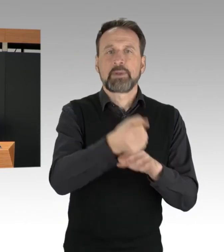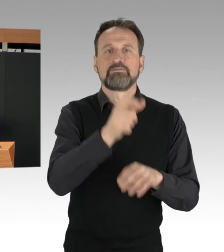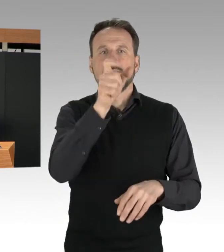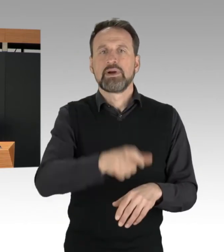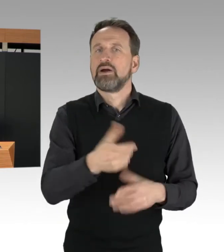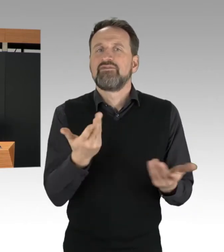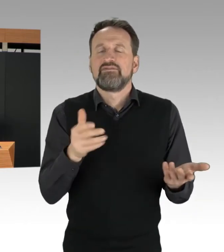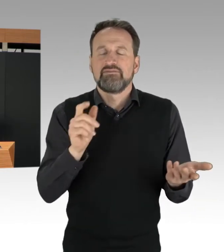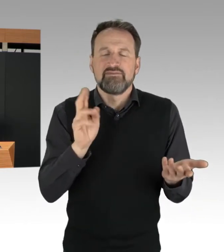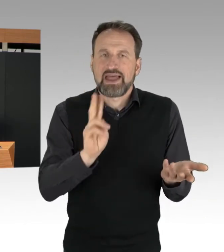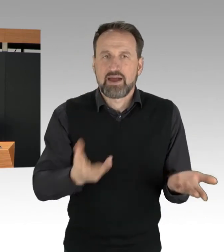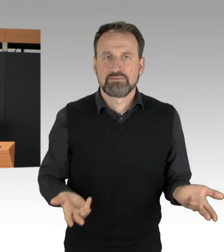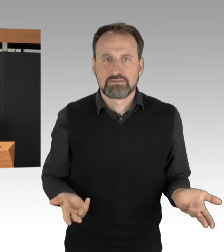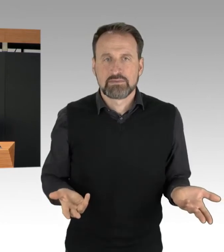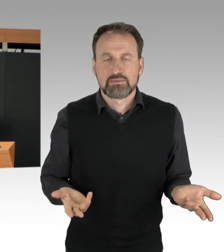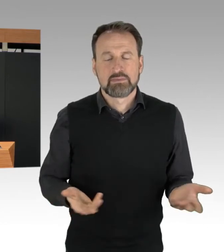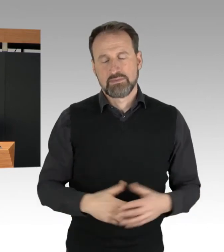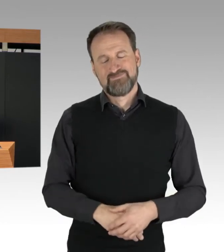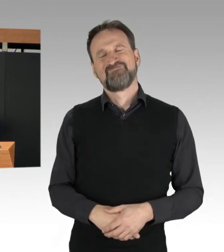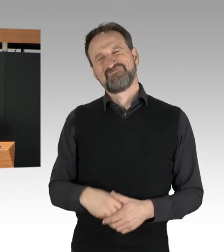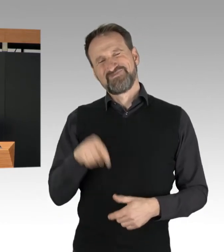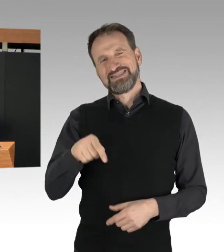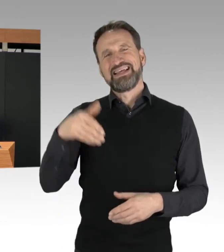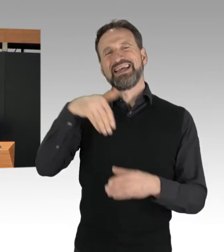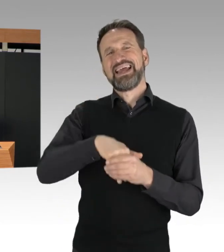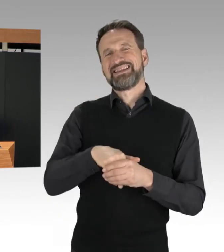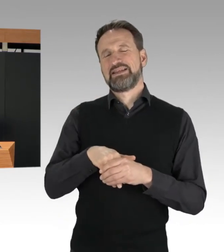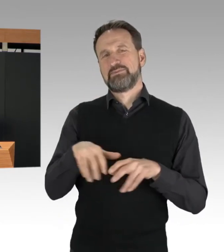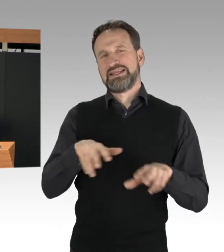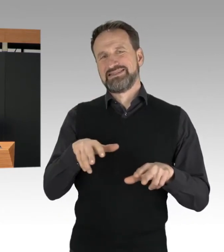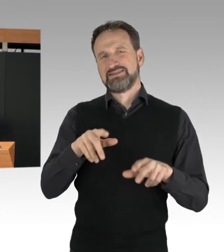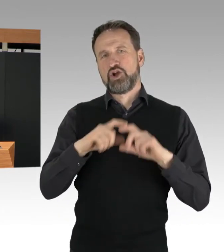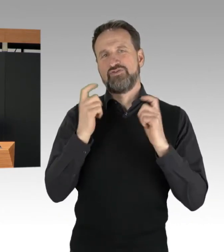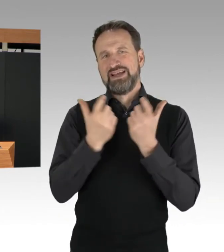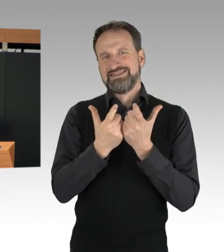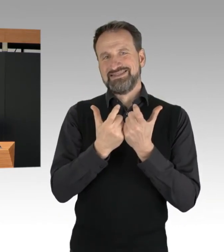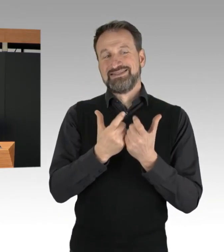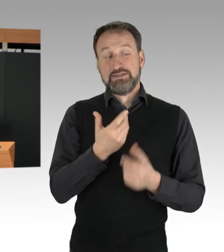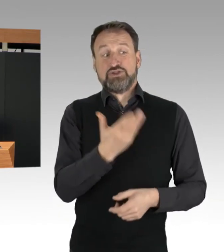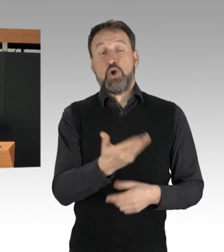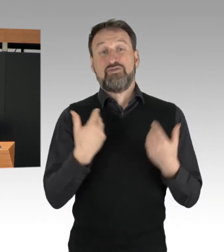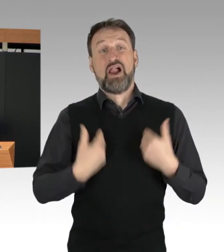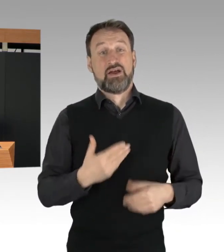hat dieses schon länger bekannte Verhalten bereits im vergangenen Jahr missbilligt und angeregt,